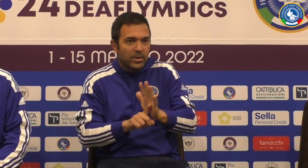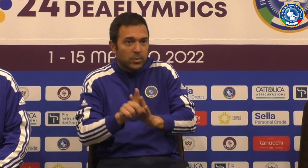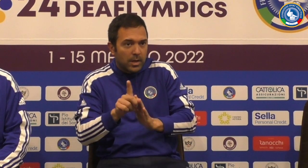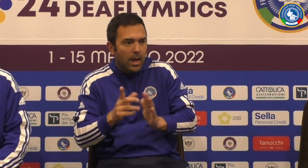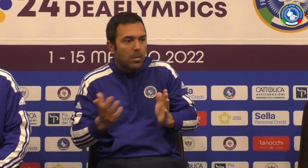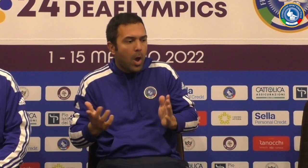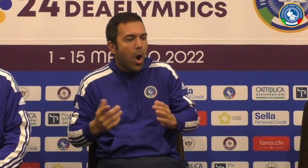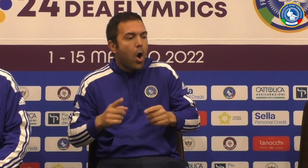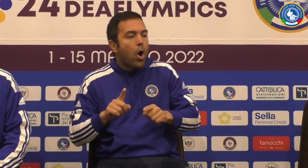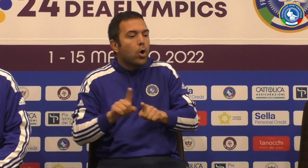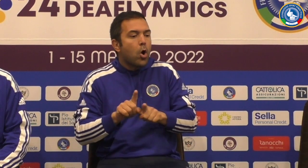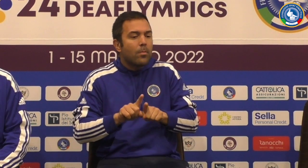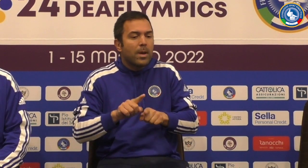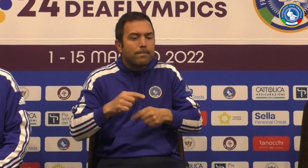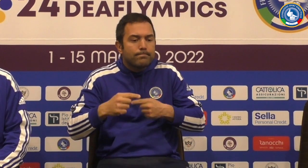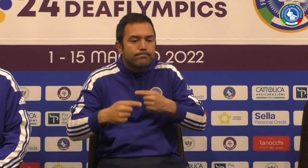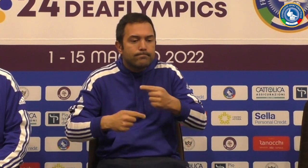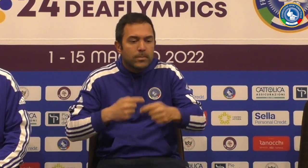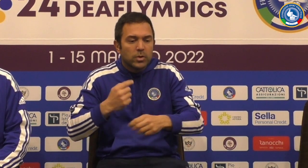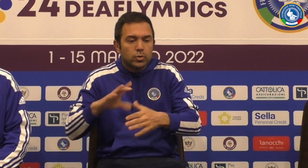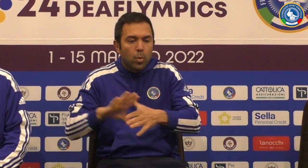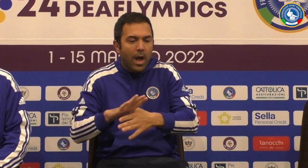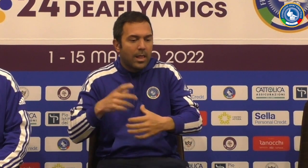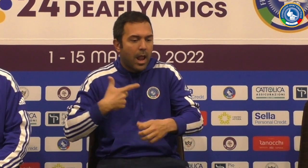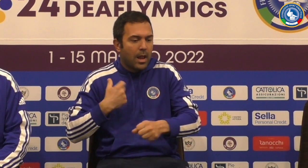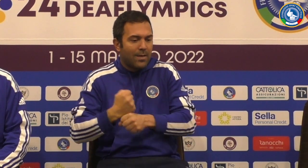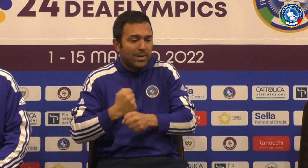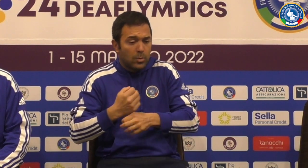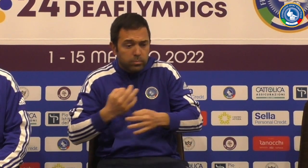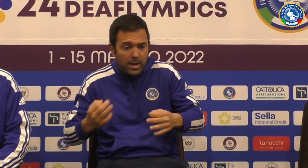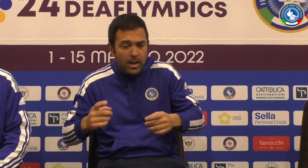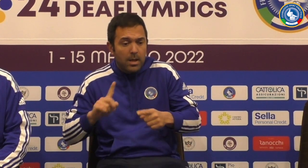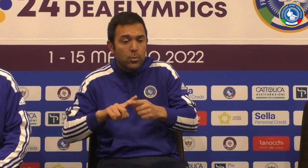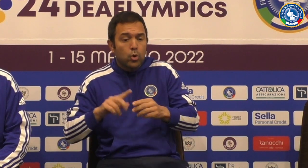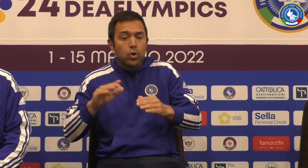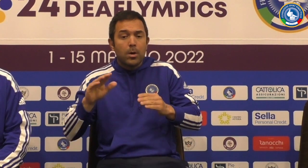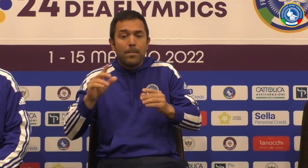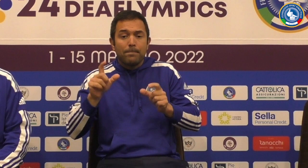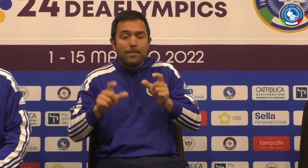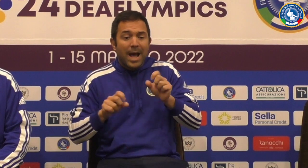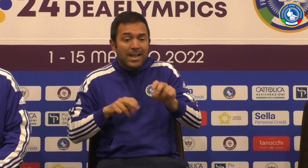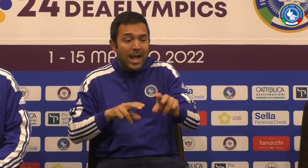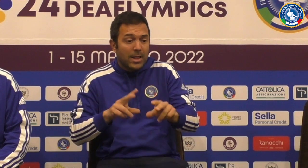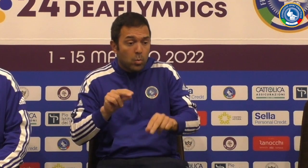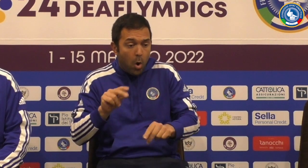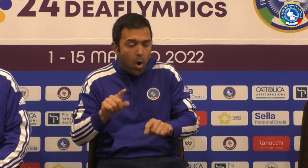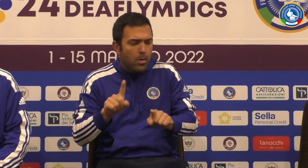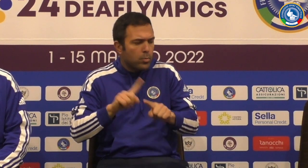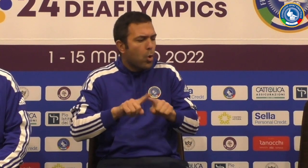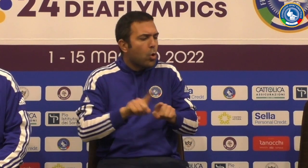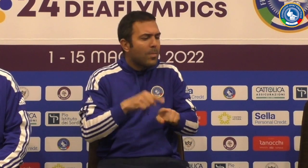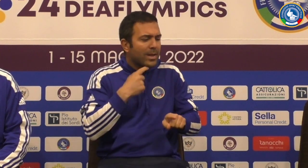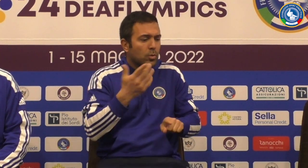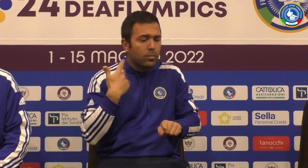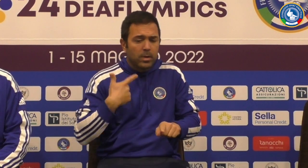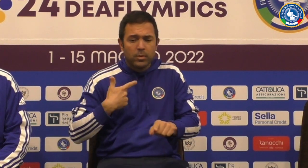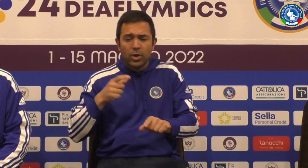Speriamo i risultati siano positivi e io credo che come squadro Guarda se ti ha lavorato molto bene con